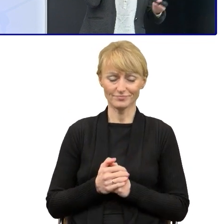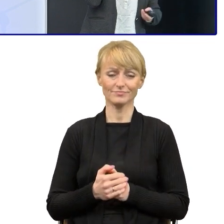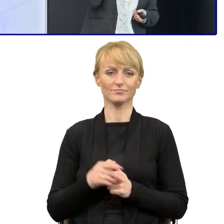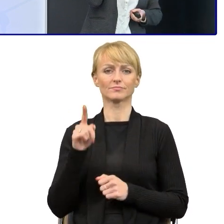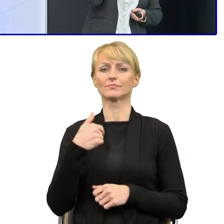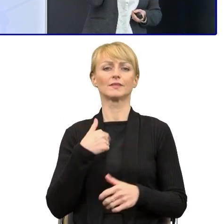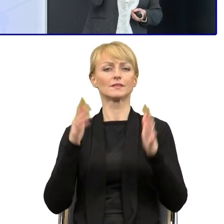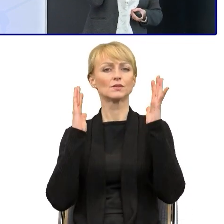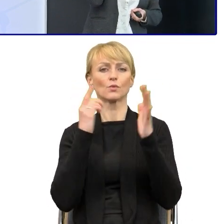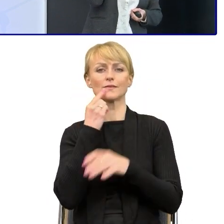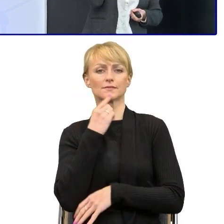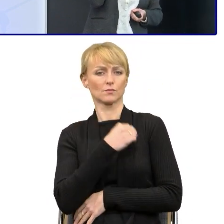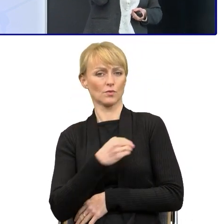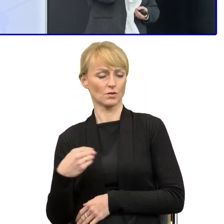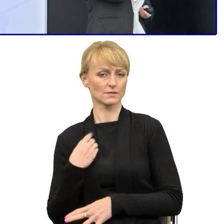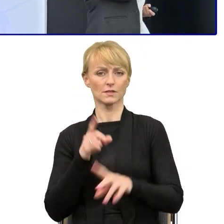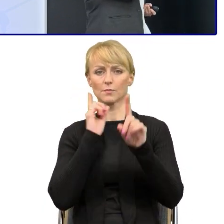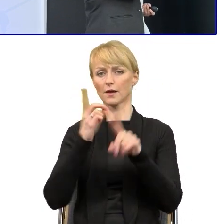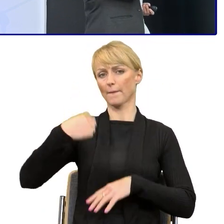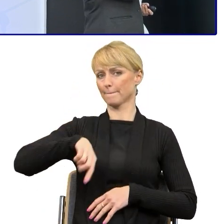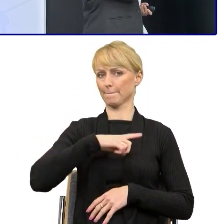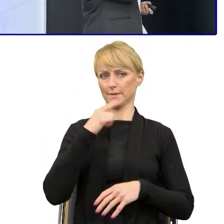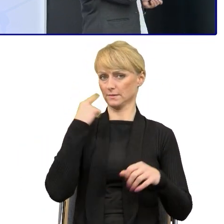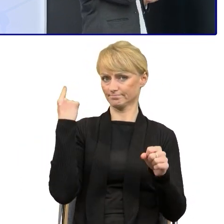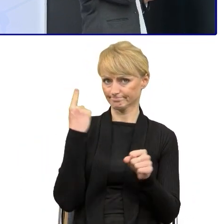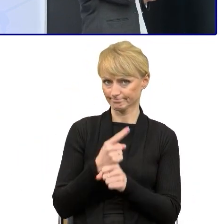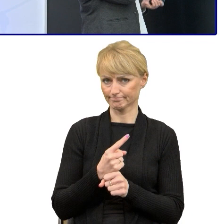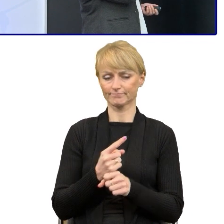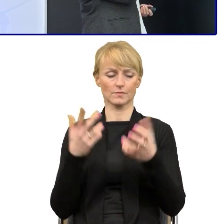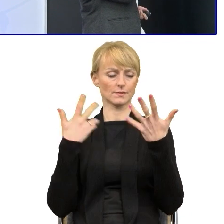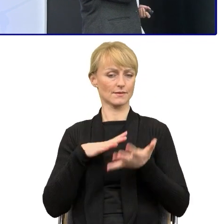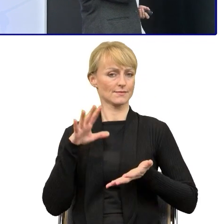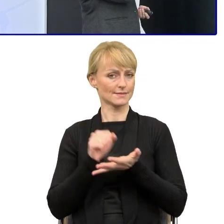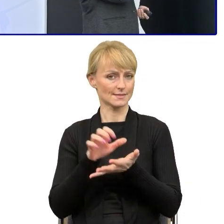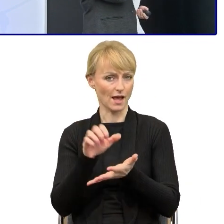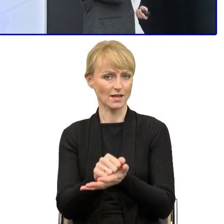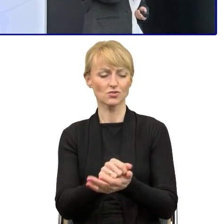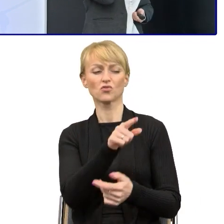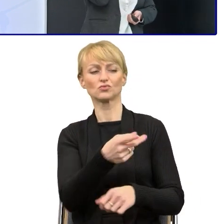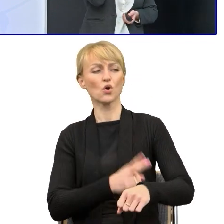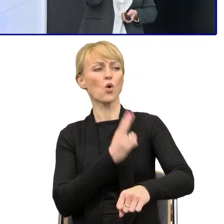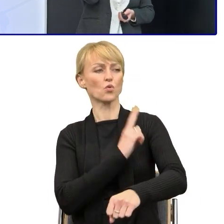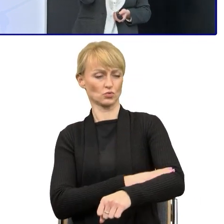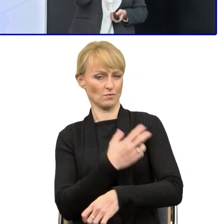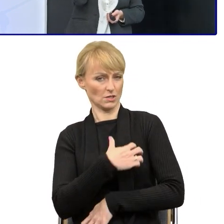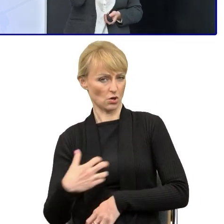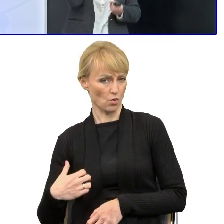I to też miało wpływ na to, że postanowiliśmy się zająć w Urzędzie Marszałkowskim tym prostym językiem.